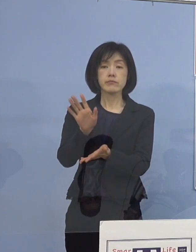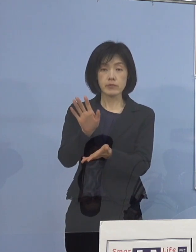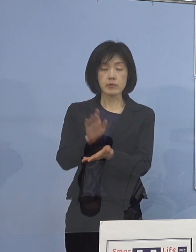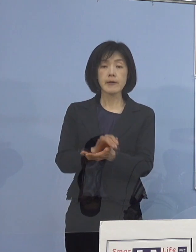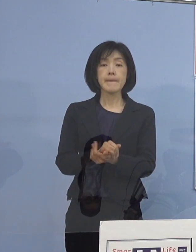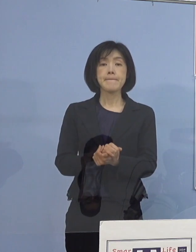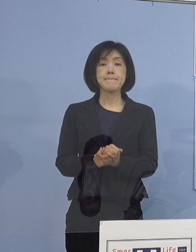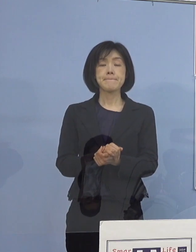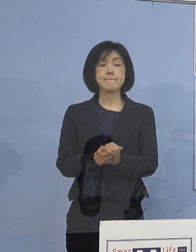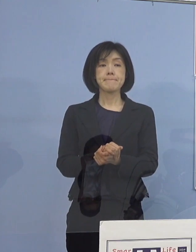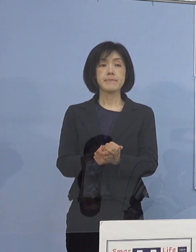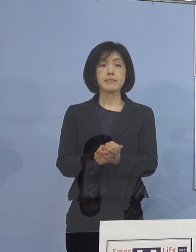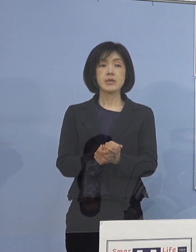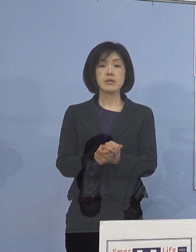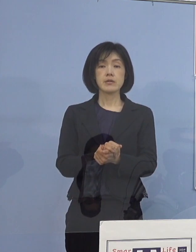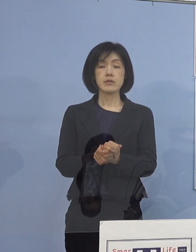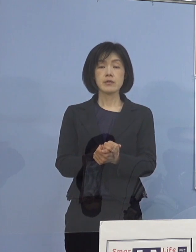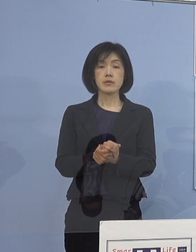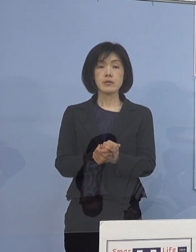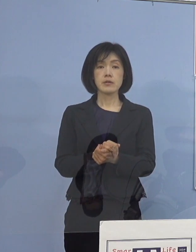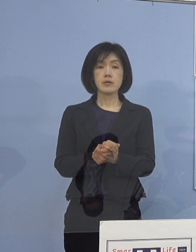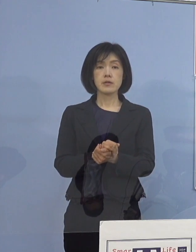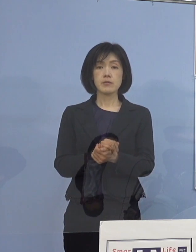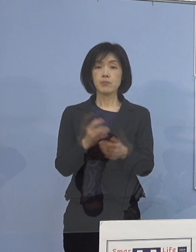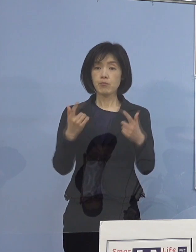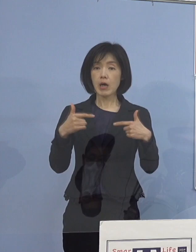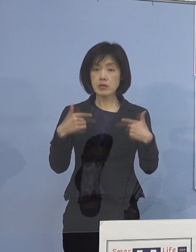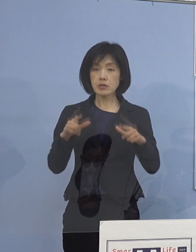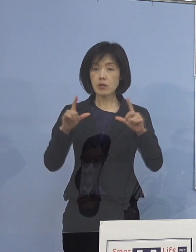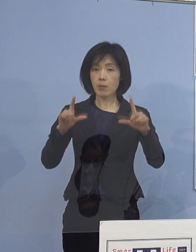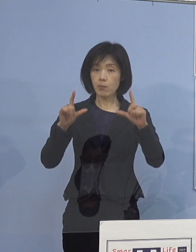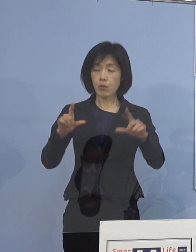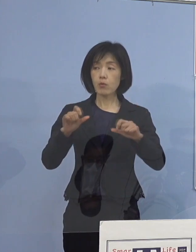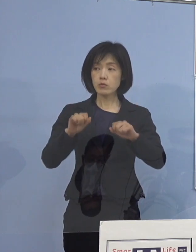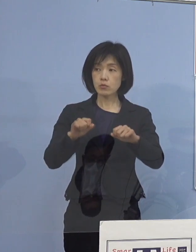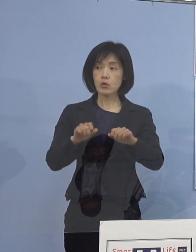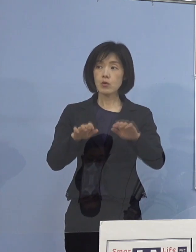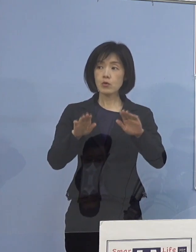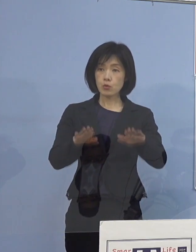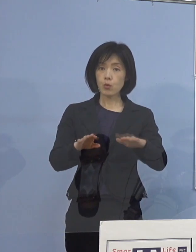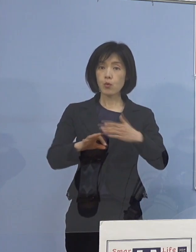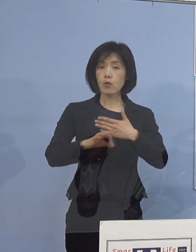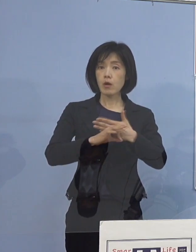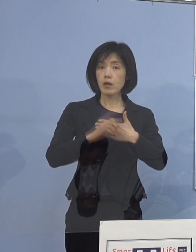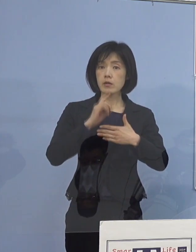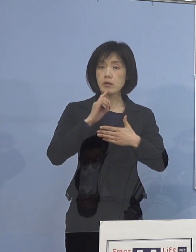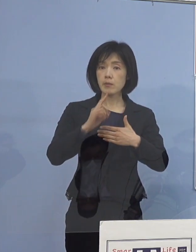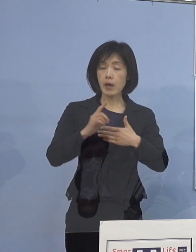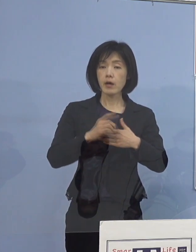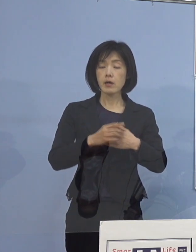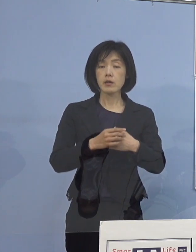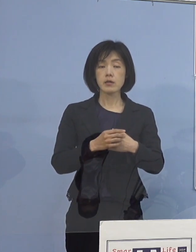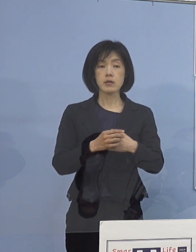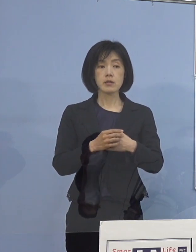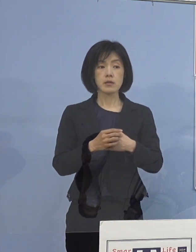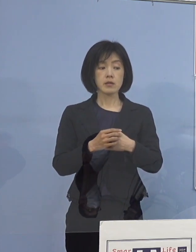例えば毎日のように申し上げておりますが 今日の事例で申し上げていきますと